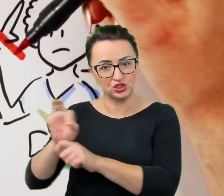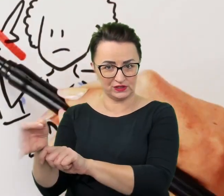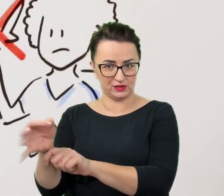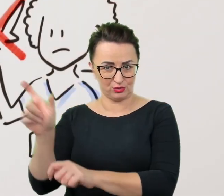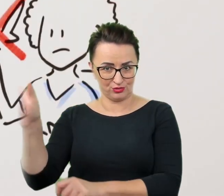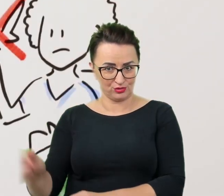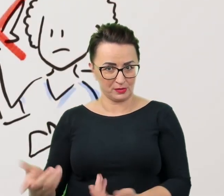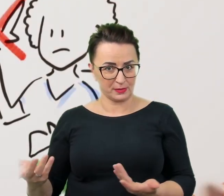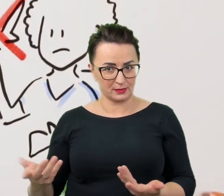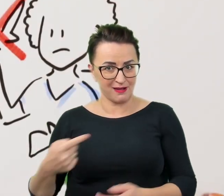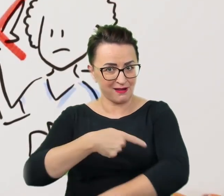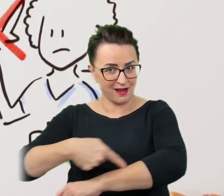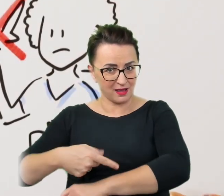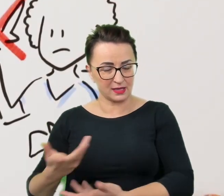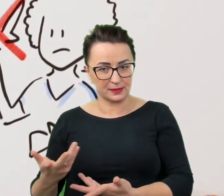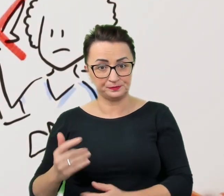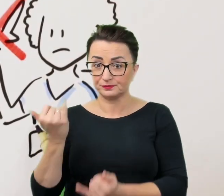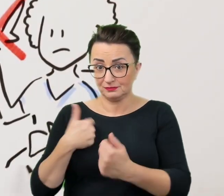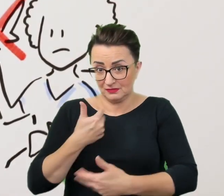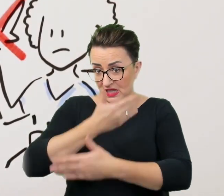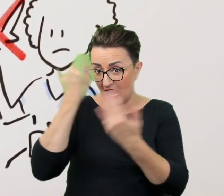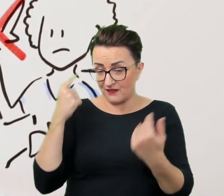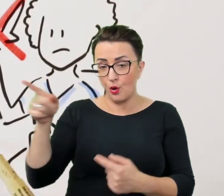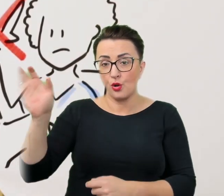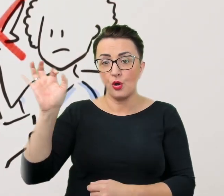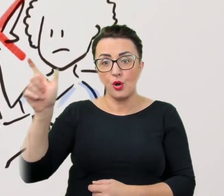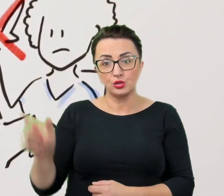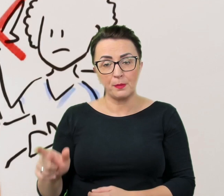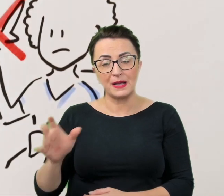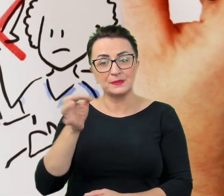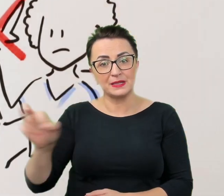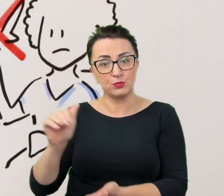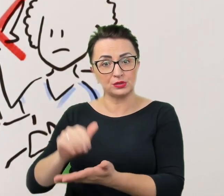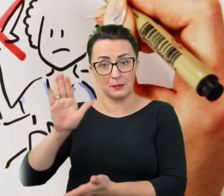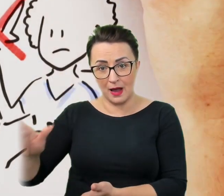Skoro nie wie się na co stać osobę ze specjalnymi potrzebami, można śmiało pozwolić się zaskoczyć.